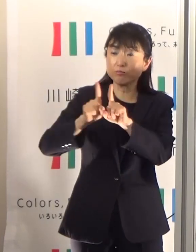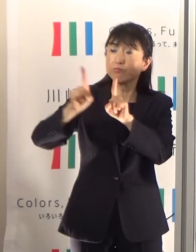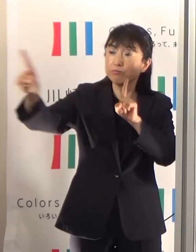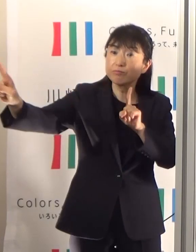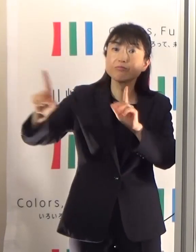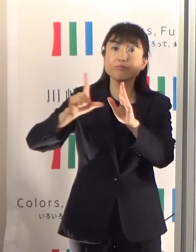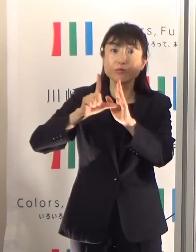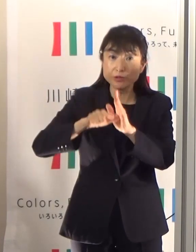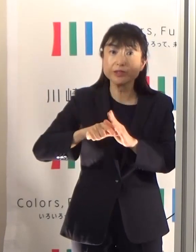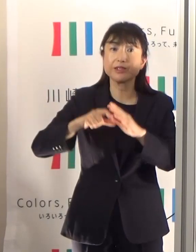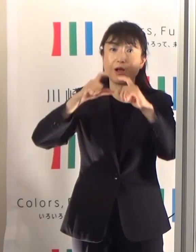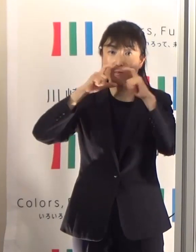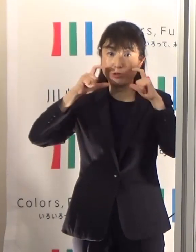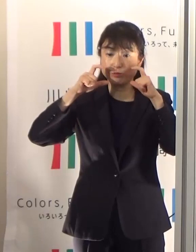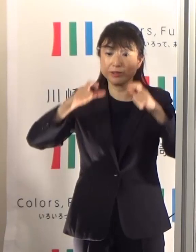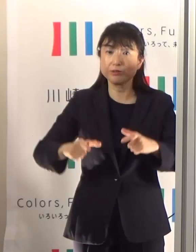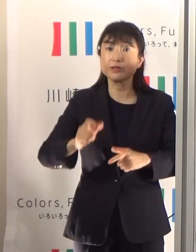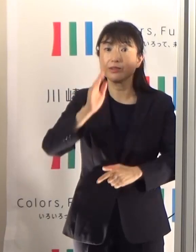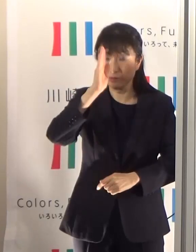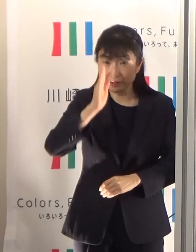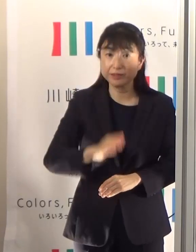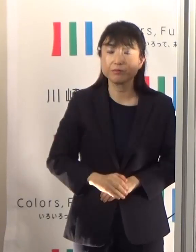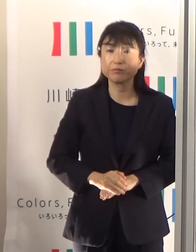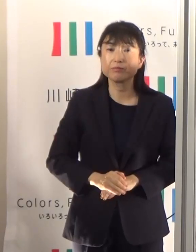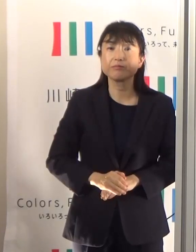そしてマスク着用時は激しい運動は避けましょう